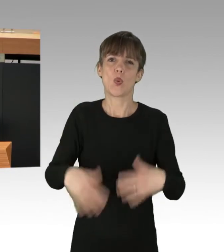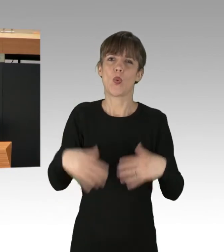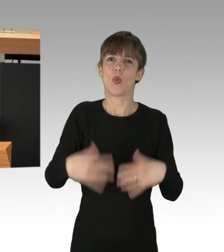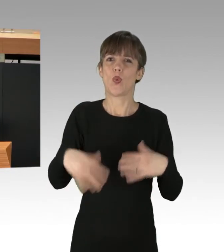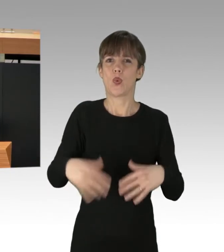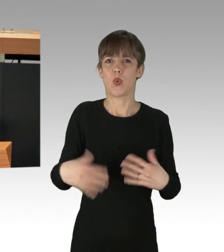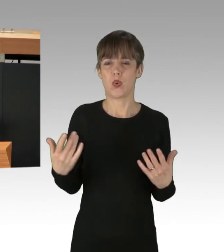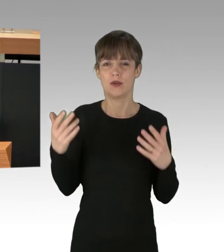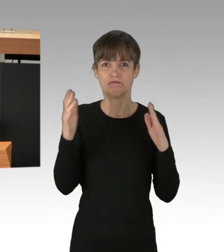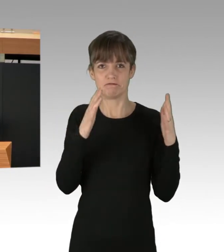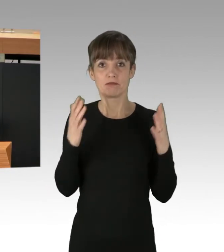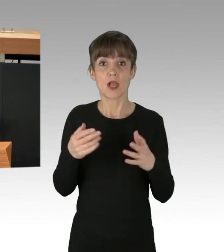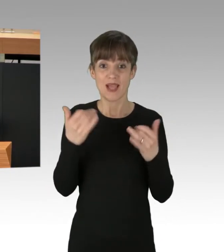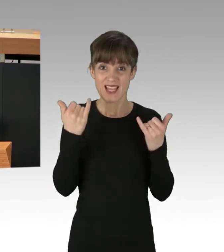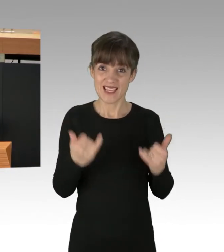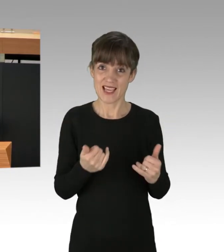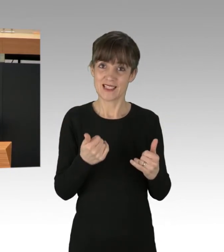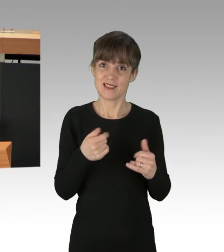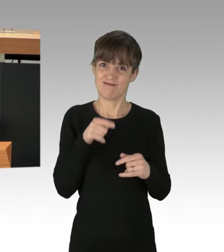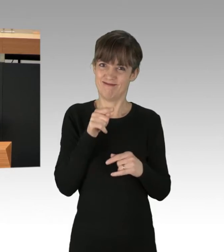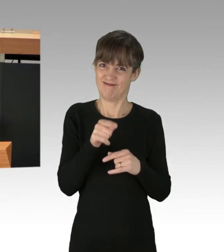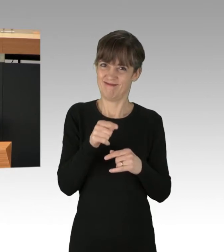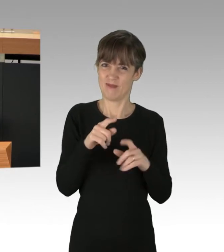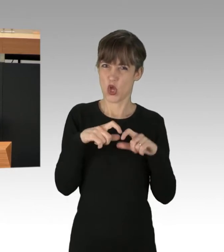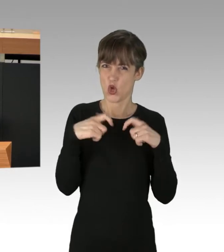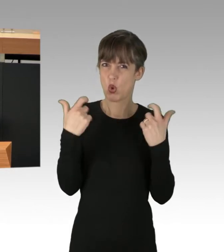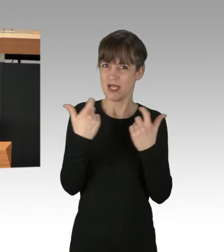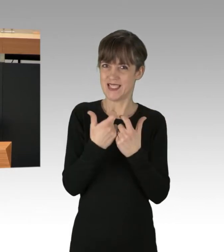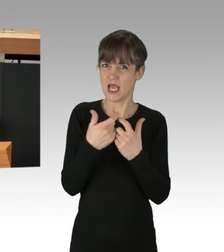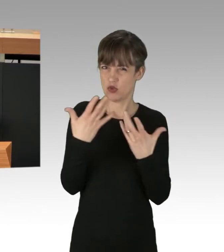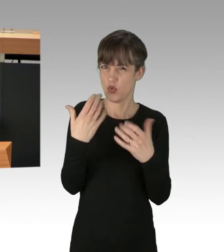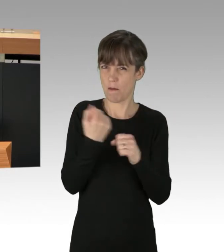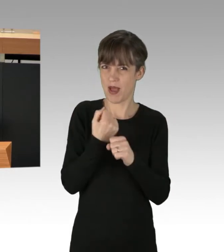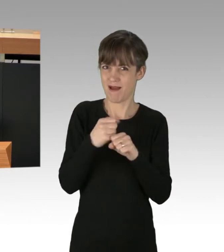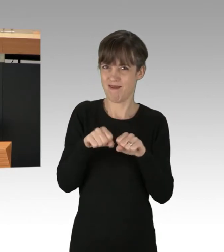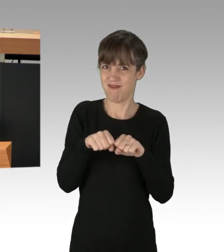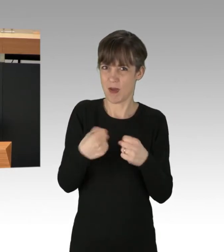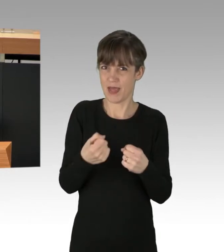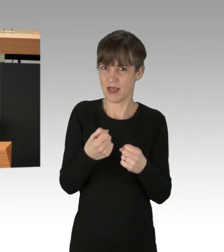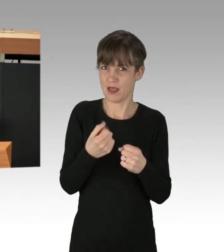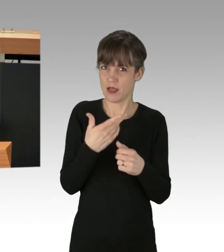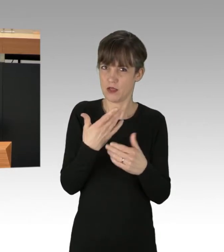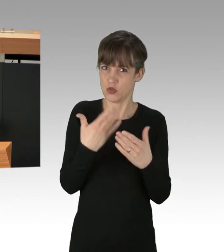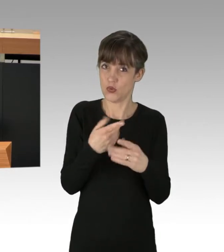Aktuell sitzen aber nicht die Chefs derjenigen Konzerne, die solche verbrecherischen Verhältnisse mitverantworten, in Gewahrsam,